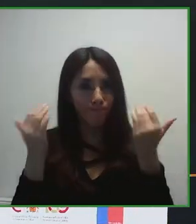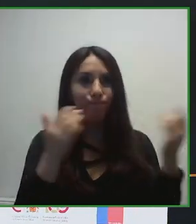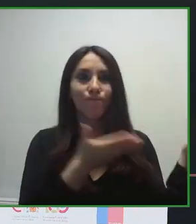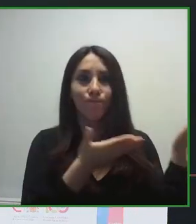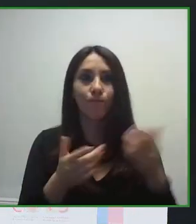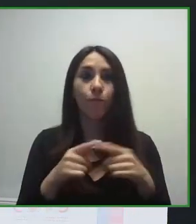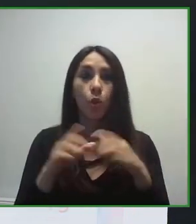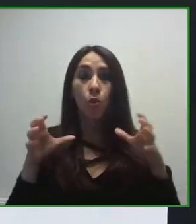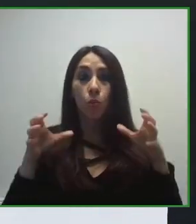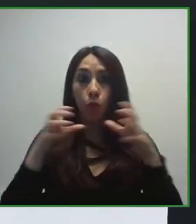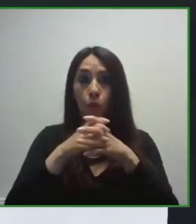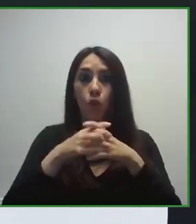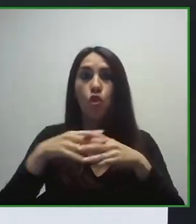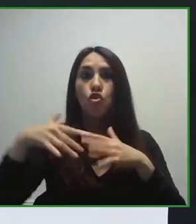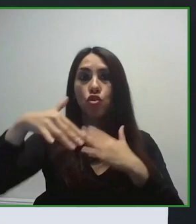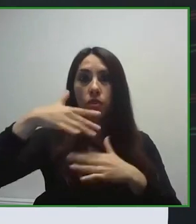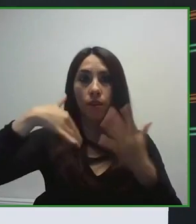el Grupo Social ONCE.